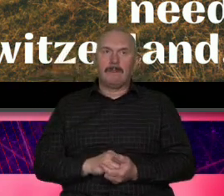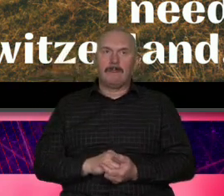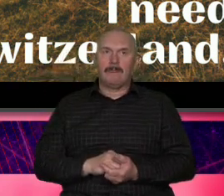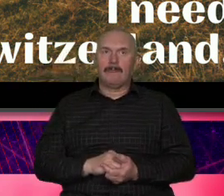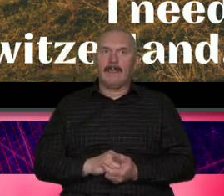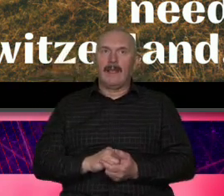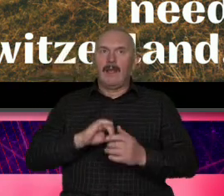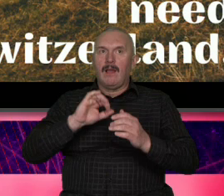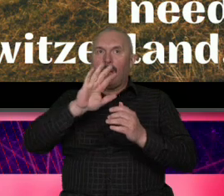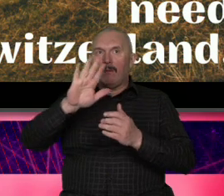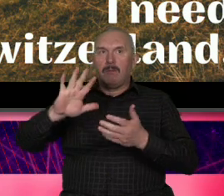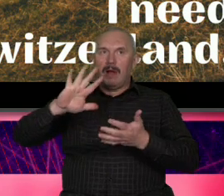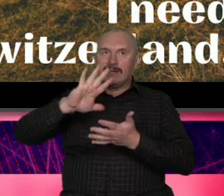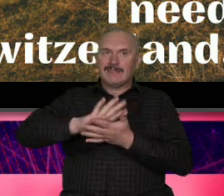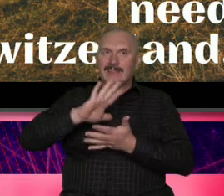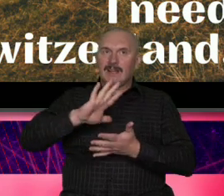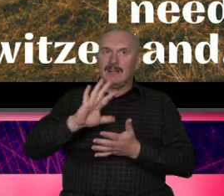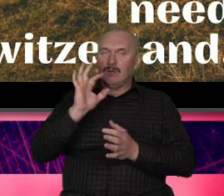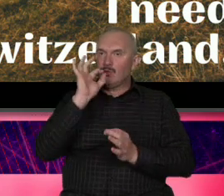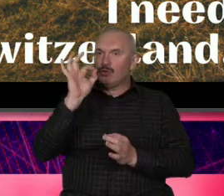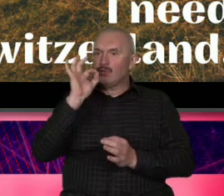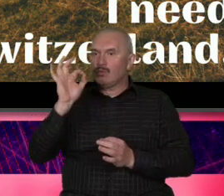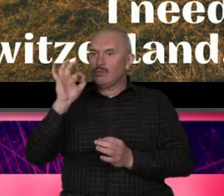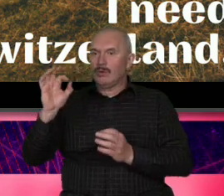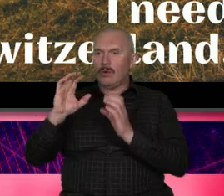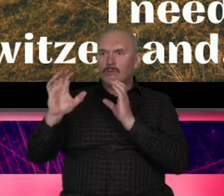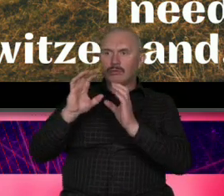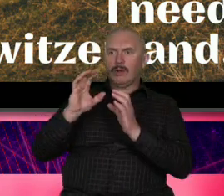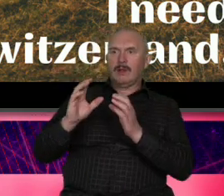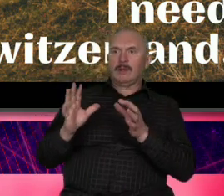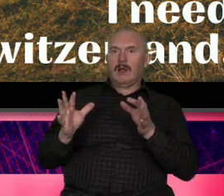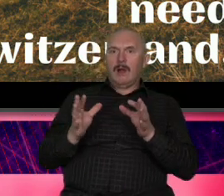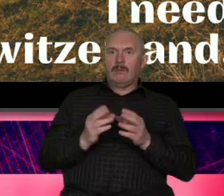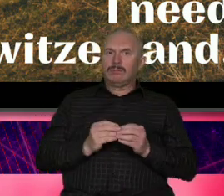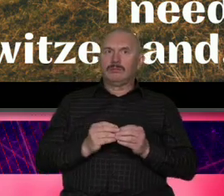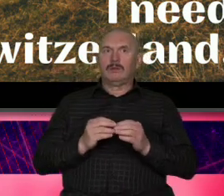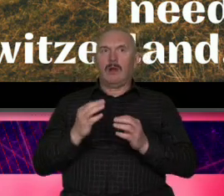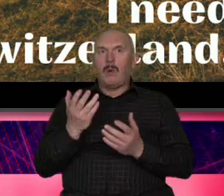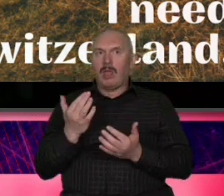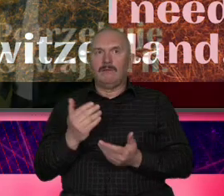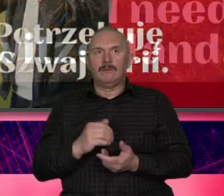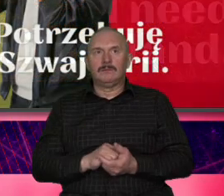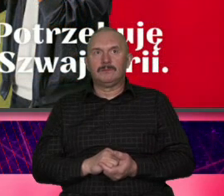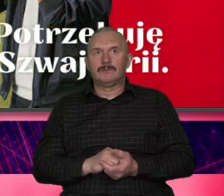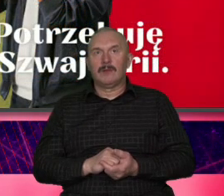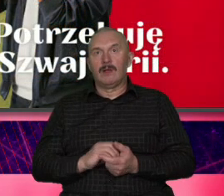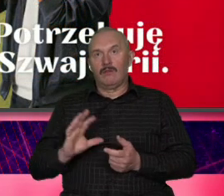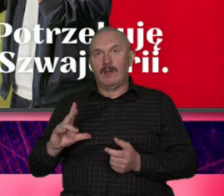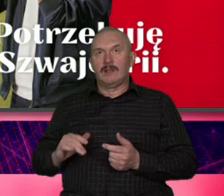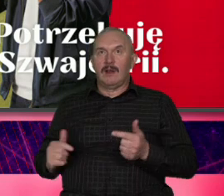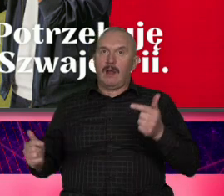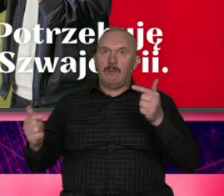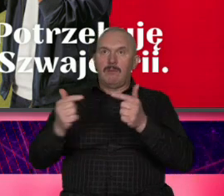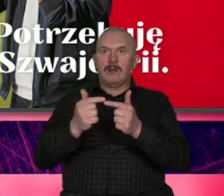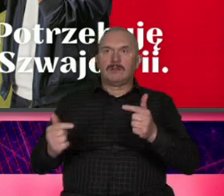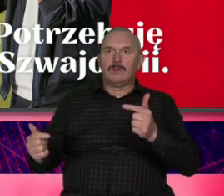komunikacyjnie łatwo było przełożyć na na Szwajcarię tego federera było i